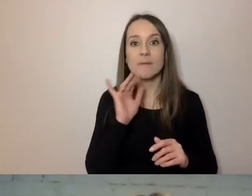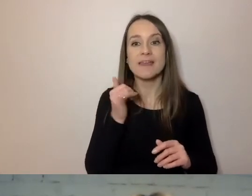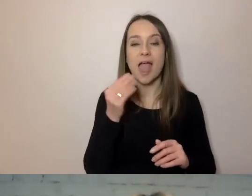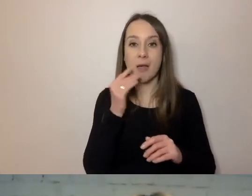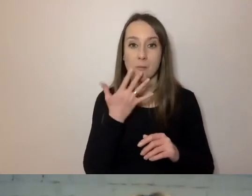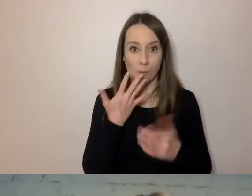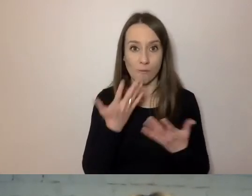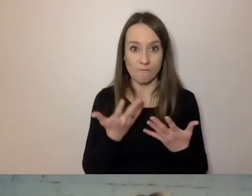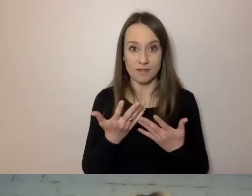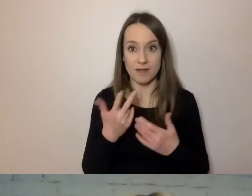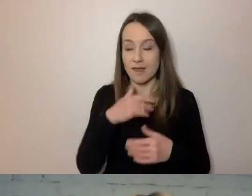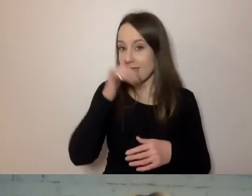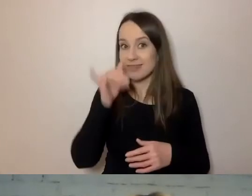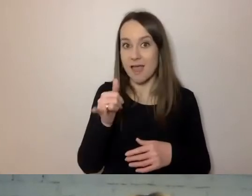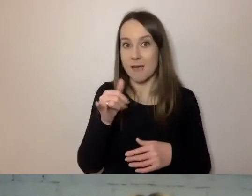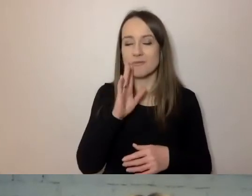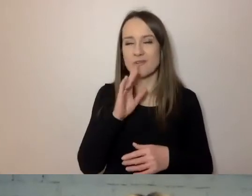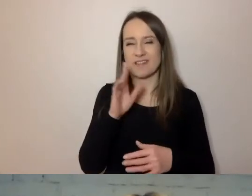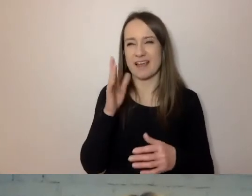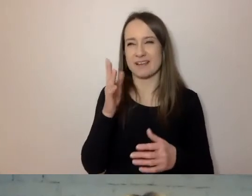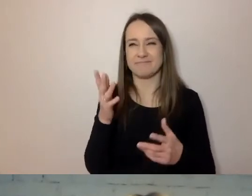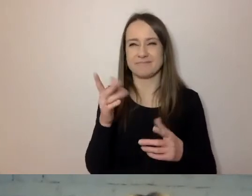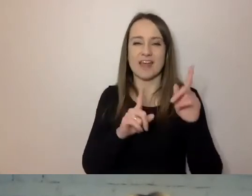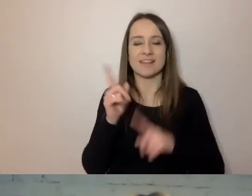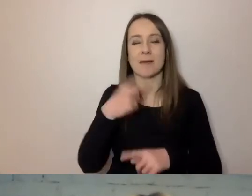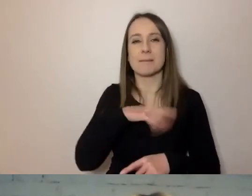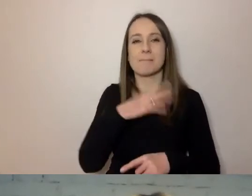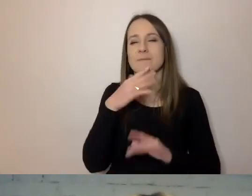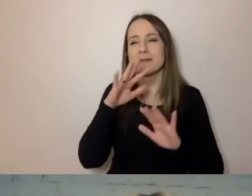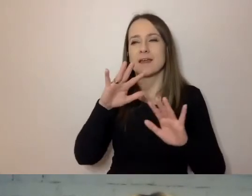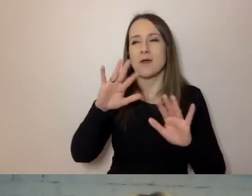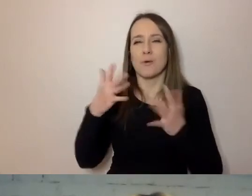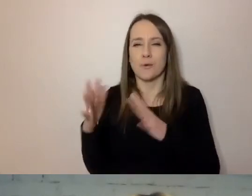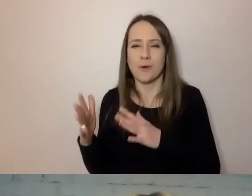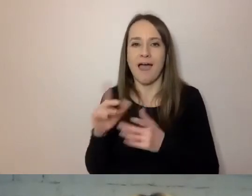Nie może być tak niechlujny, bo czasem mówimy na skróty, niedbale,